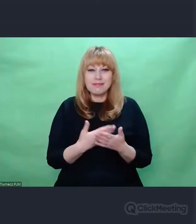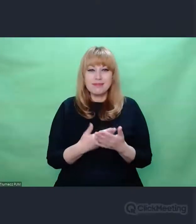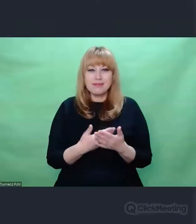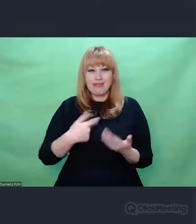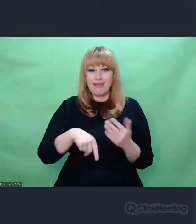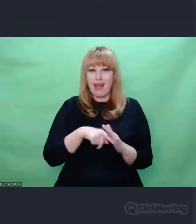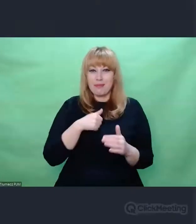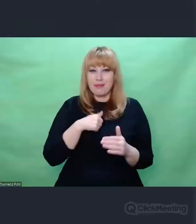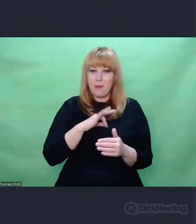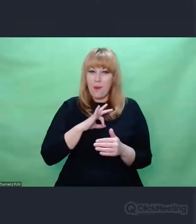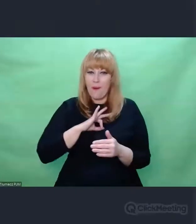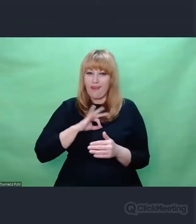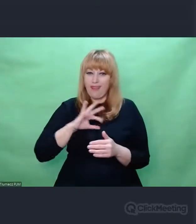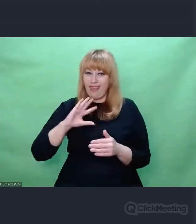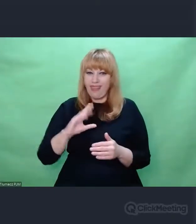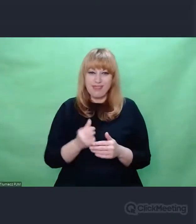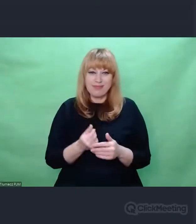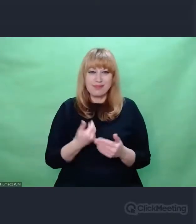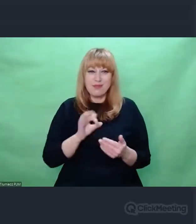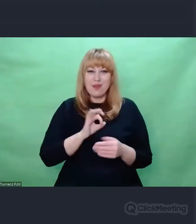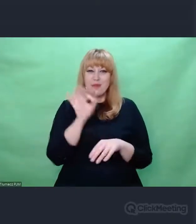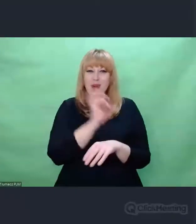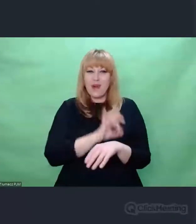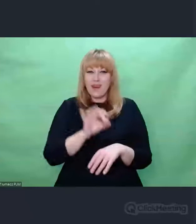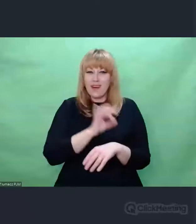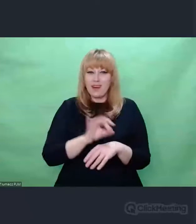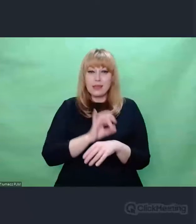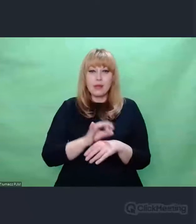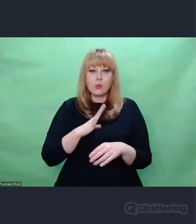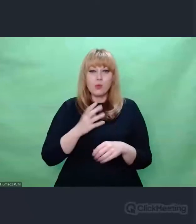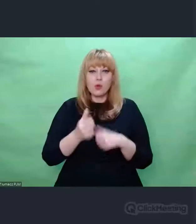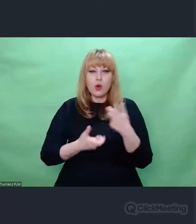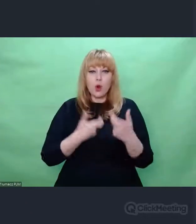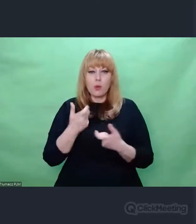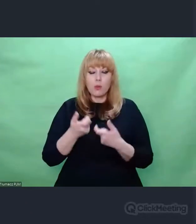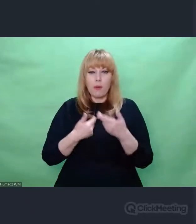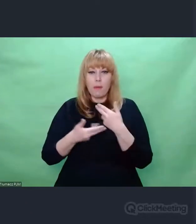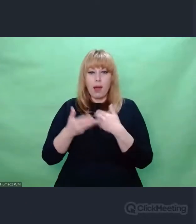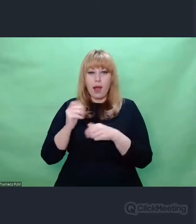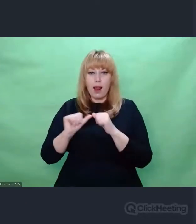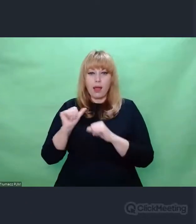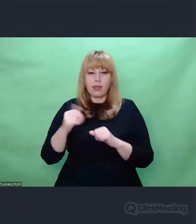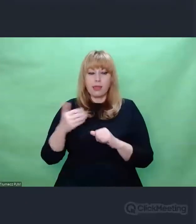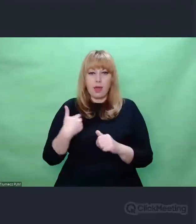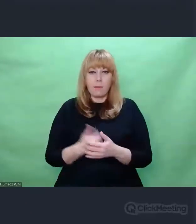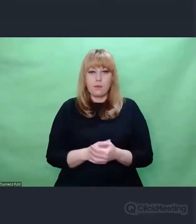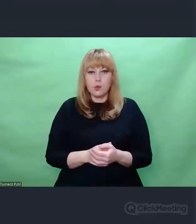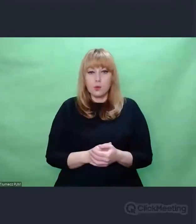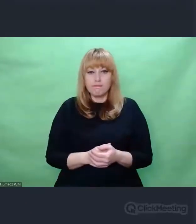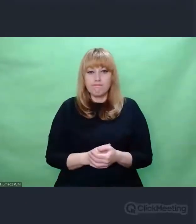zrealizowany już kilka lat temu ale to jest - można powiedzieć - cały czas w robocie,